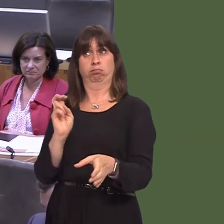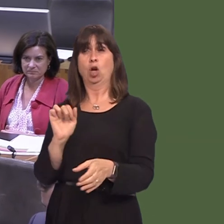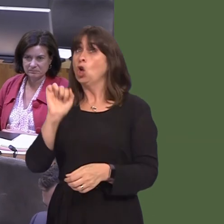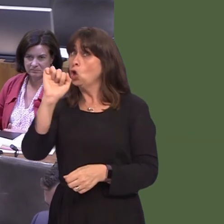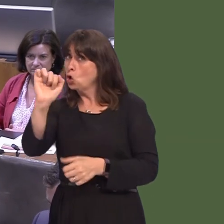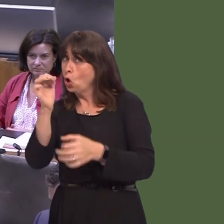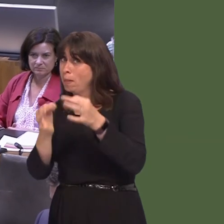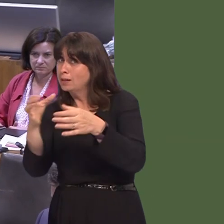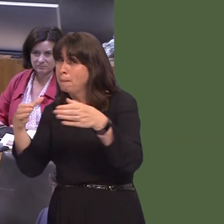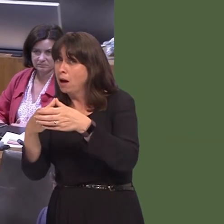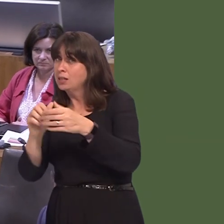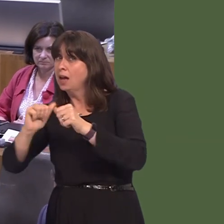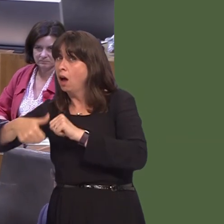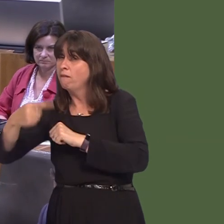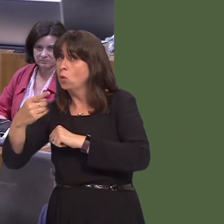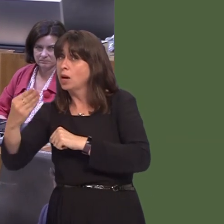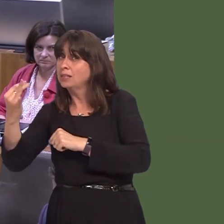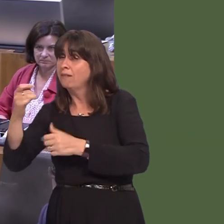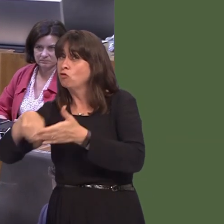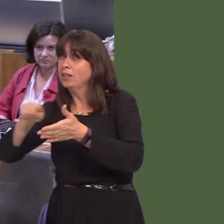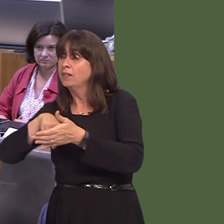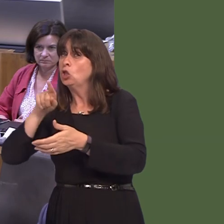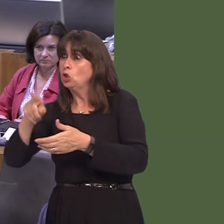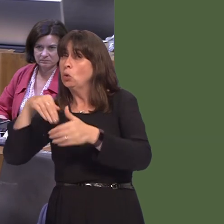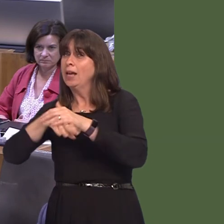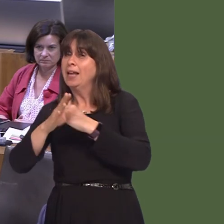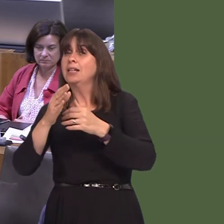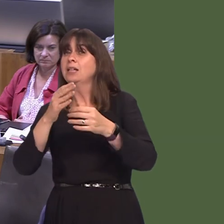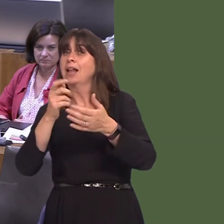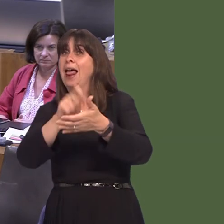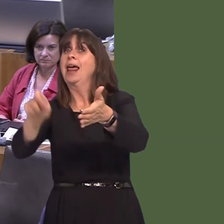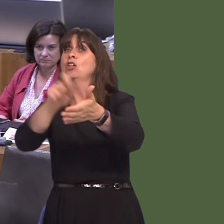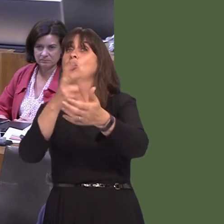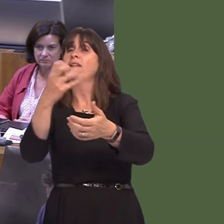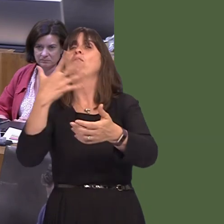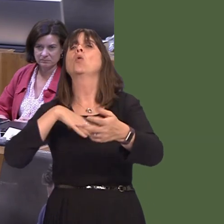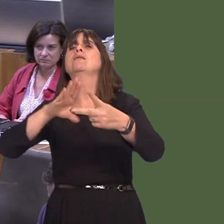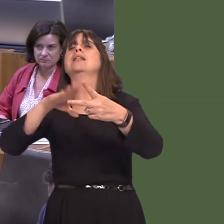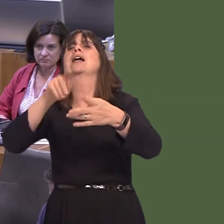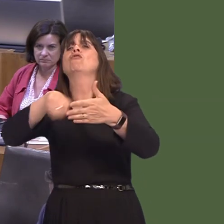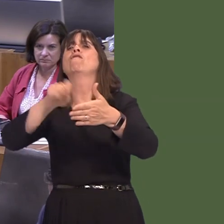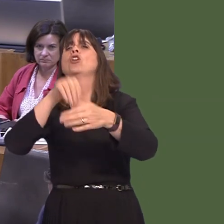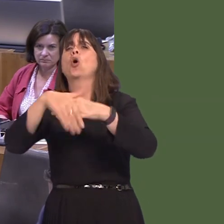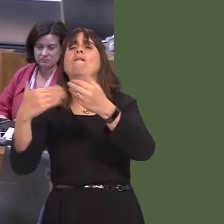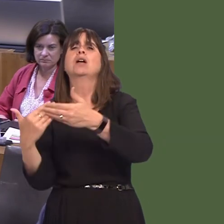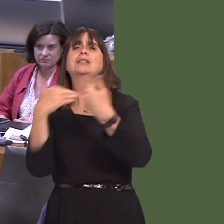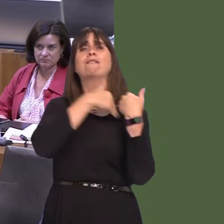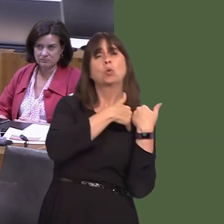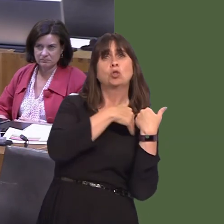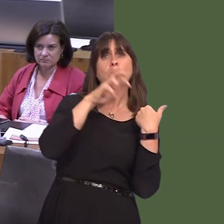His party did, after the 1997 referendum. They went into the general election in 2005 with the commitment for a second referendum on devolution. So, they were bad losersóbad